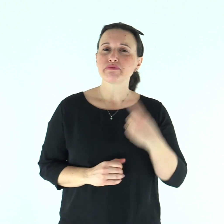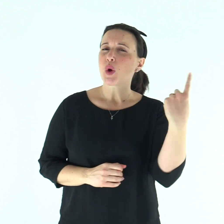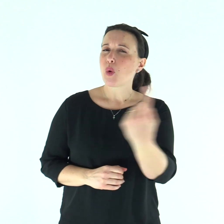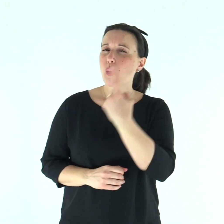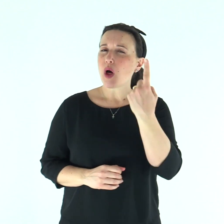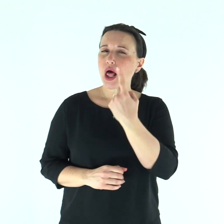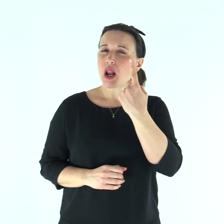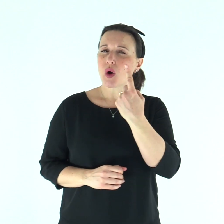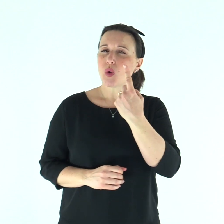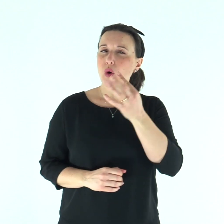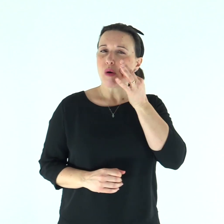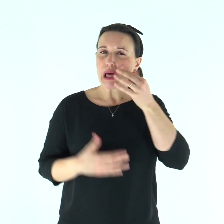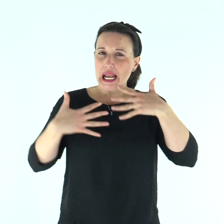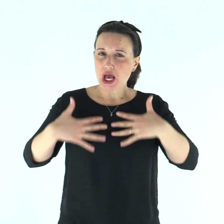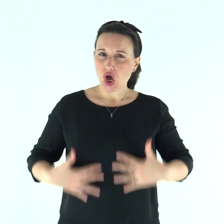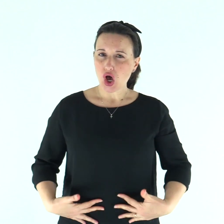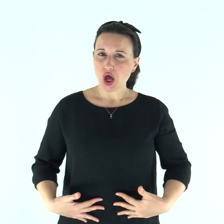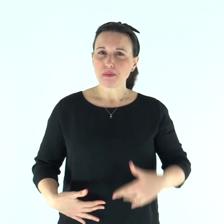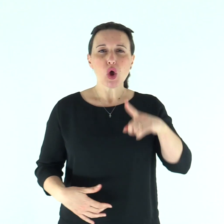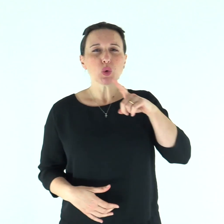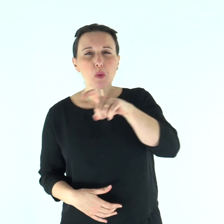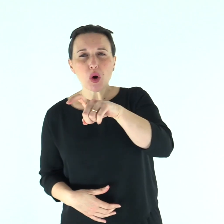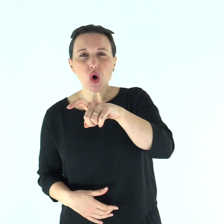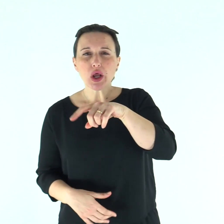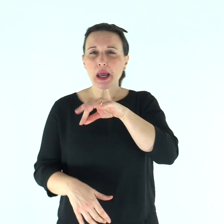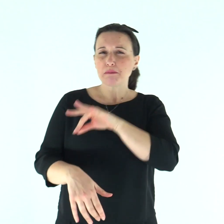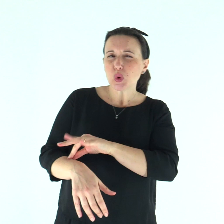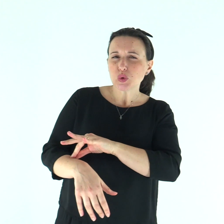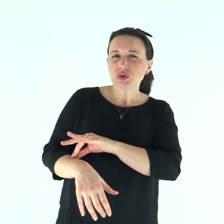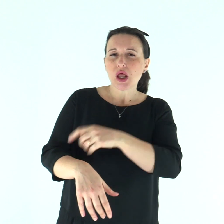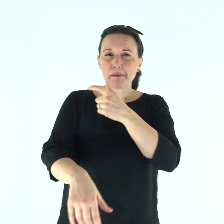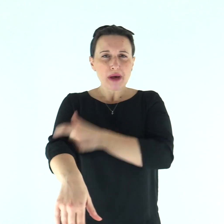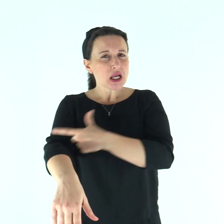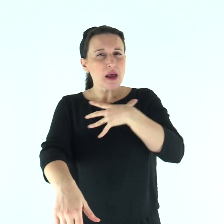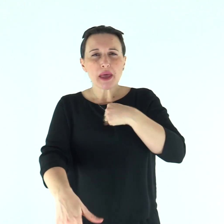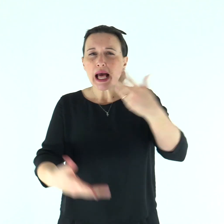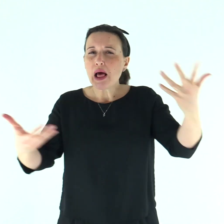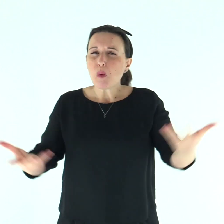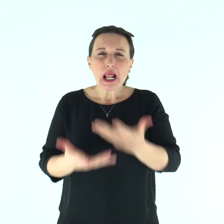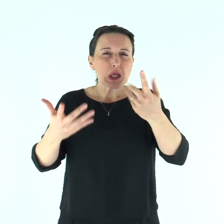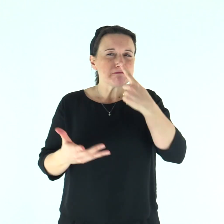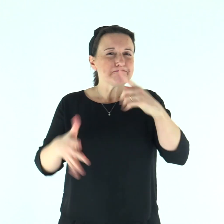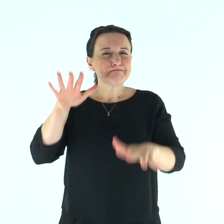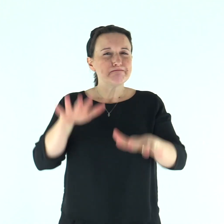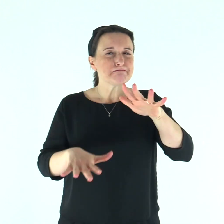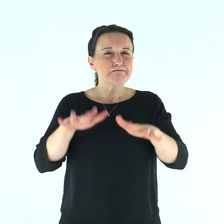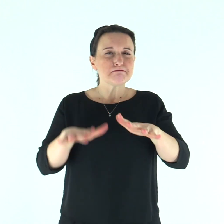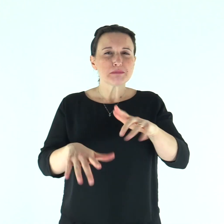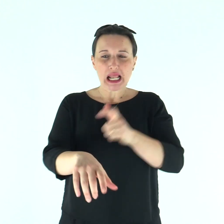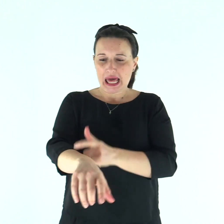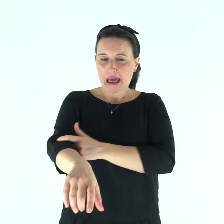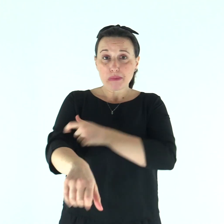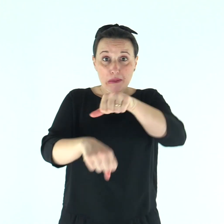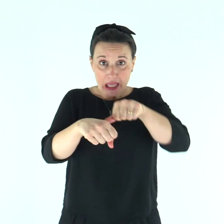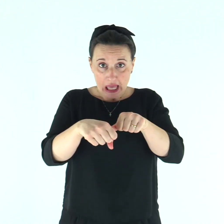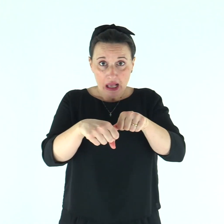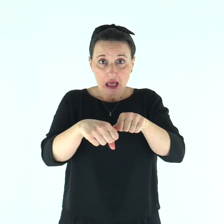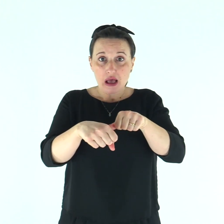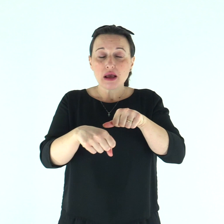«Se qualcuno ha sulla pelle del corpo un tumore o una pustola o macchia bianca che faccia sospettare una piaga di lebbra,